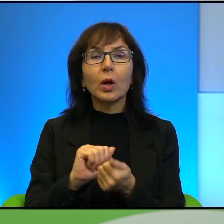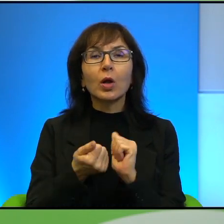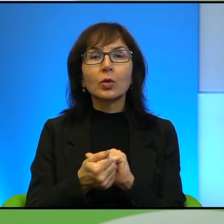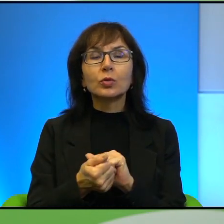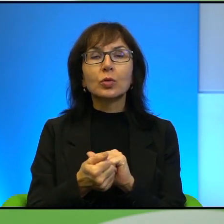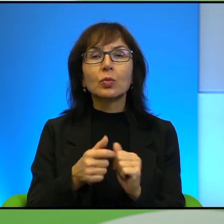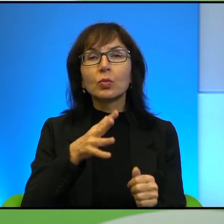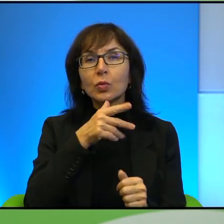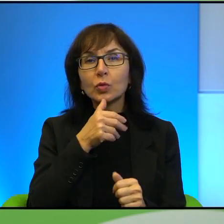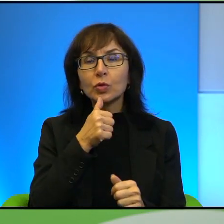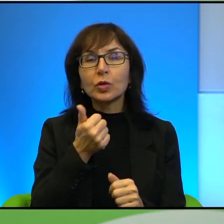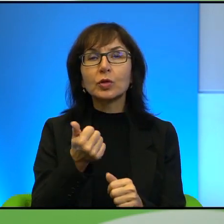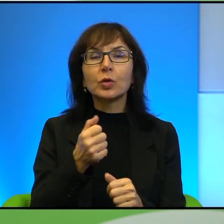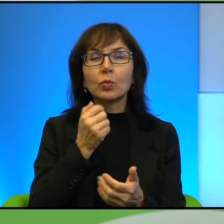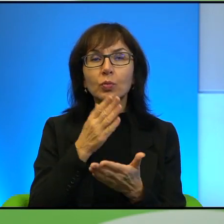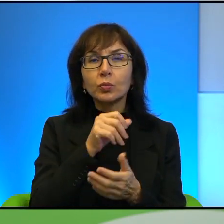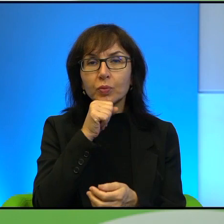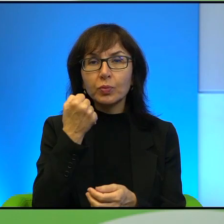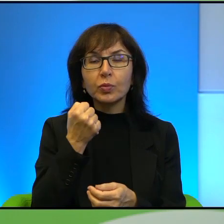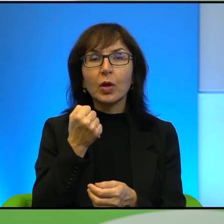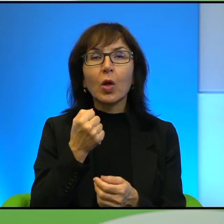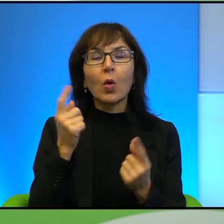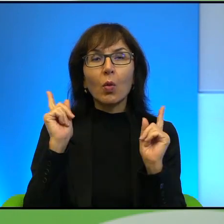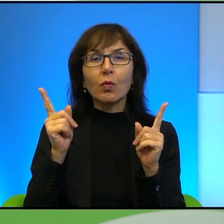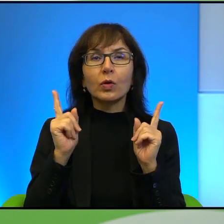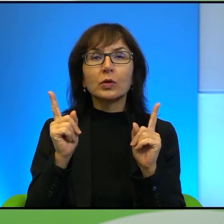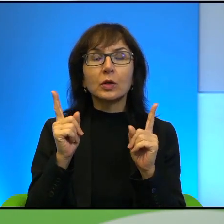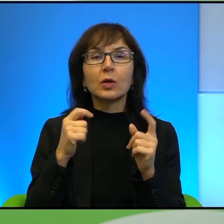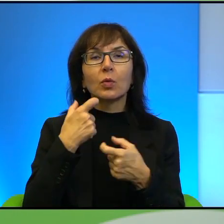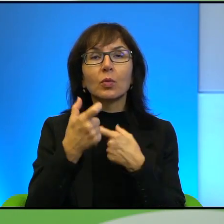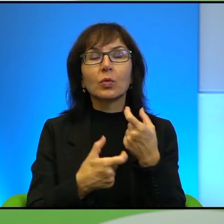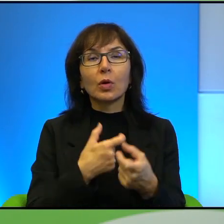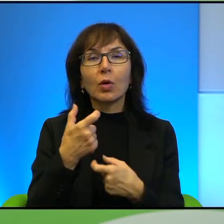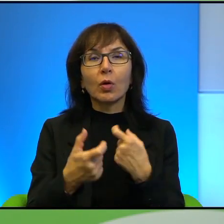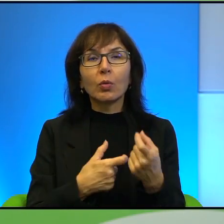Żydzi, którzy oczywiście uważają, że jakby robią robotę za wszystkich,